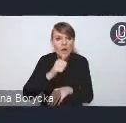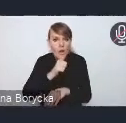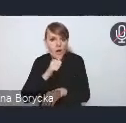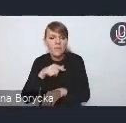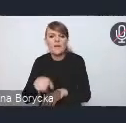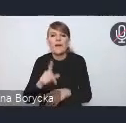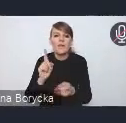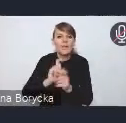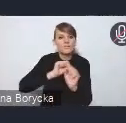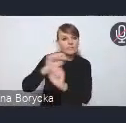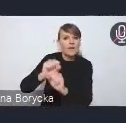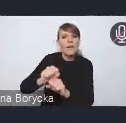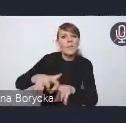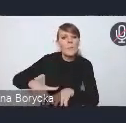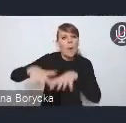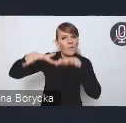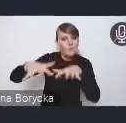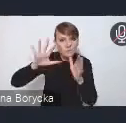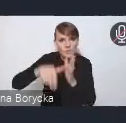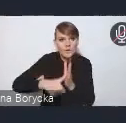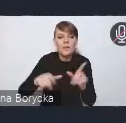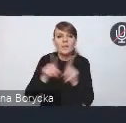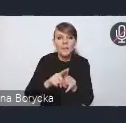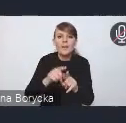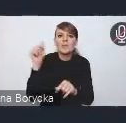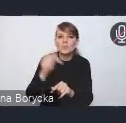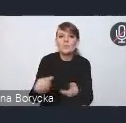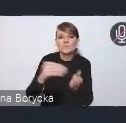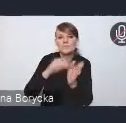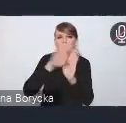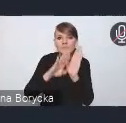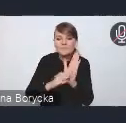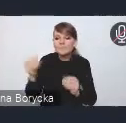a także wprowadzenia standardów ochrony i kształtowania zieleni w procesach inwestycyjnych.